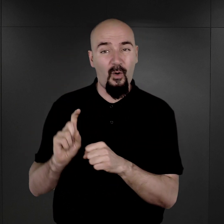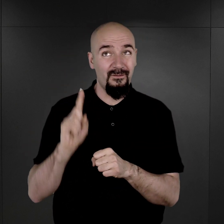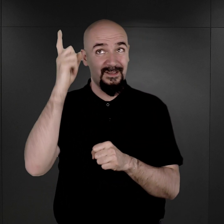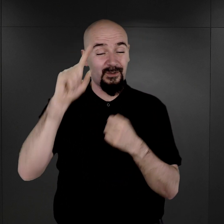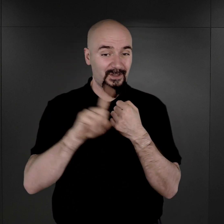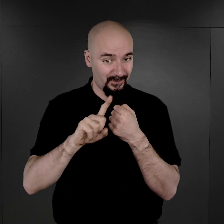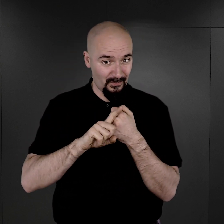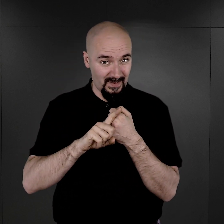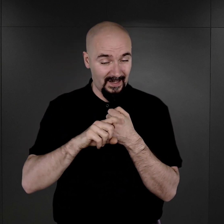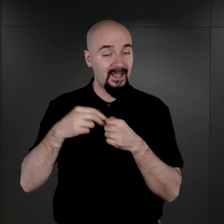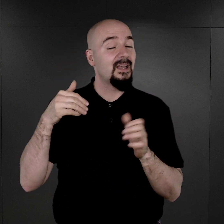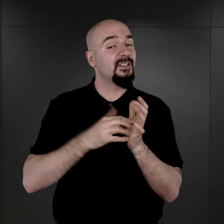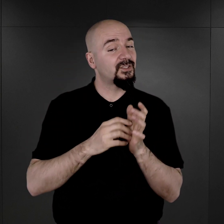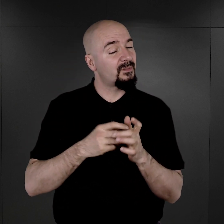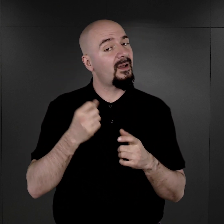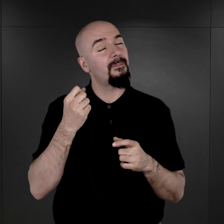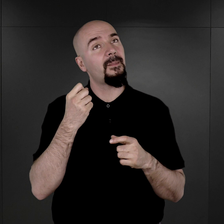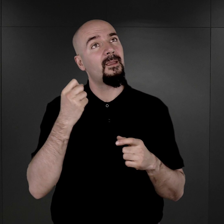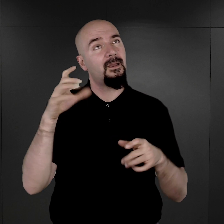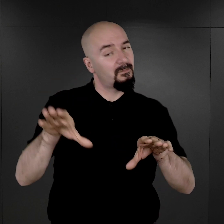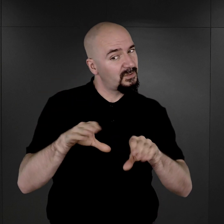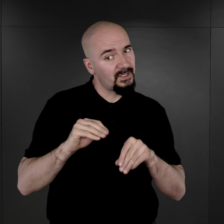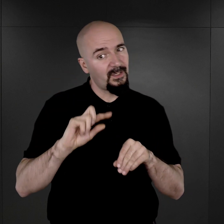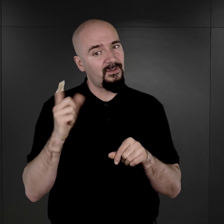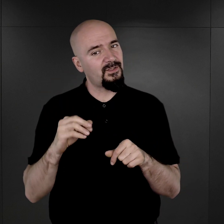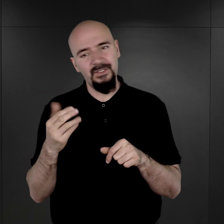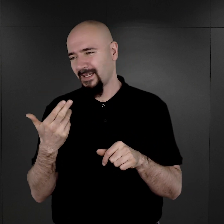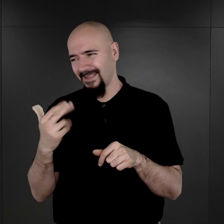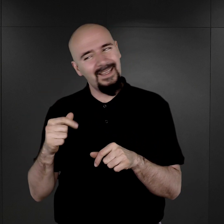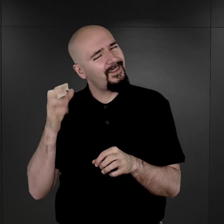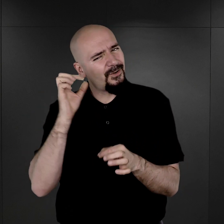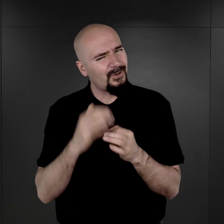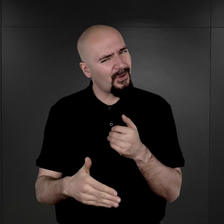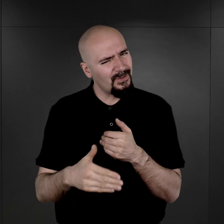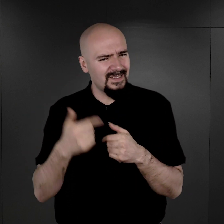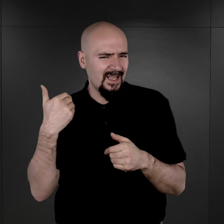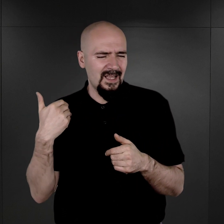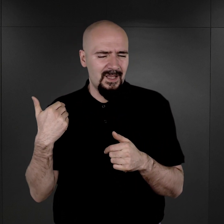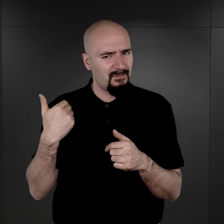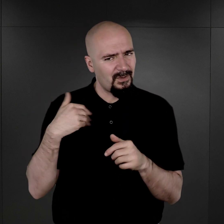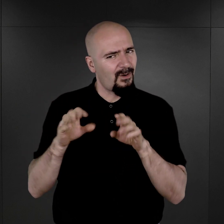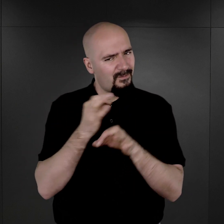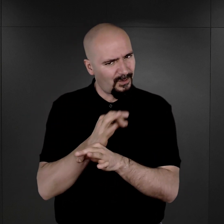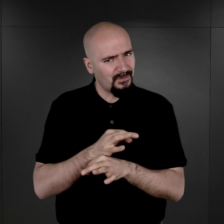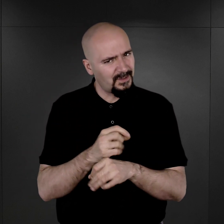należy przyjąć, że chyba nie do końca ten rozkaz był na terenie Auschwitz respektowany,